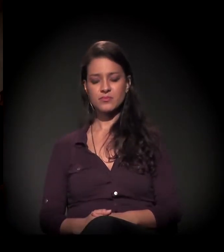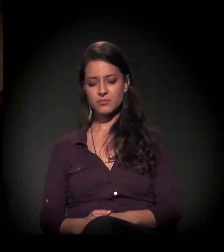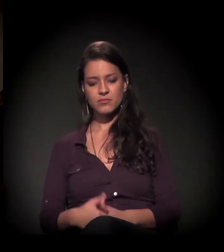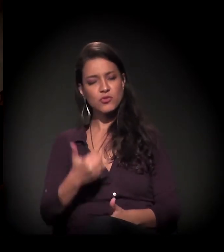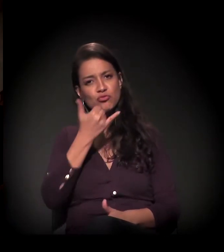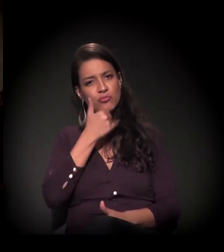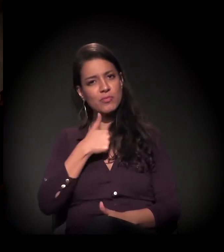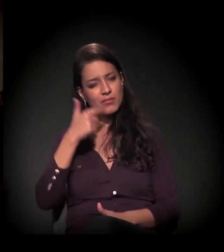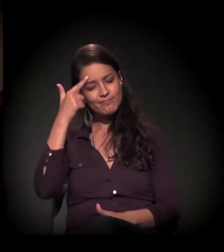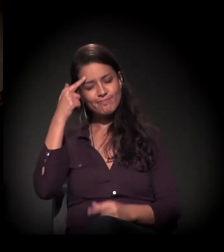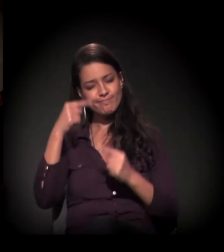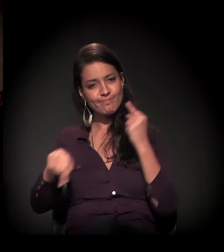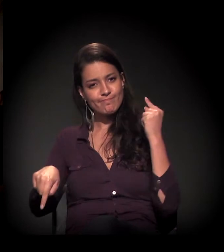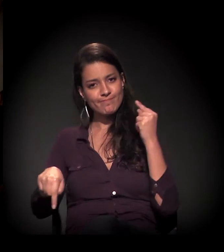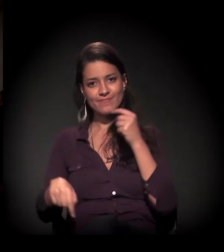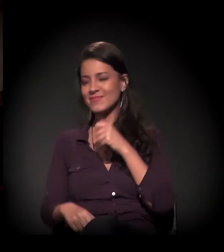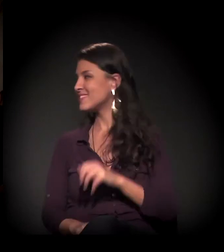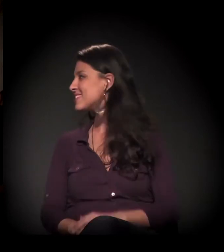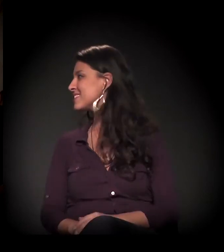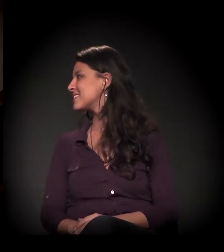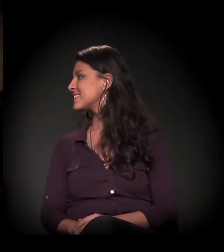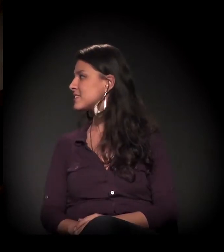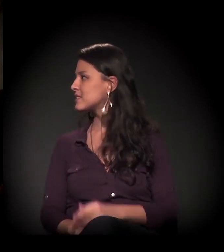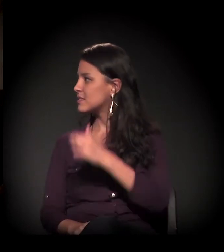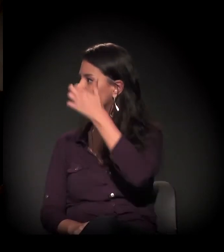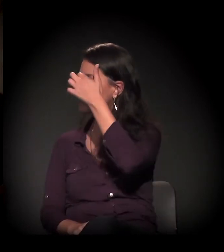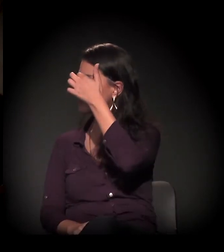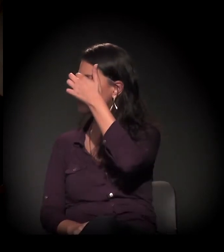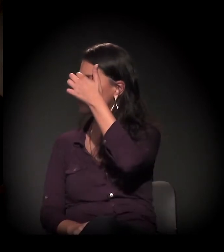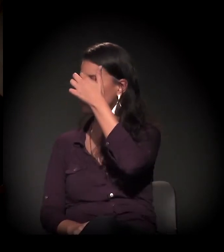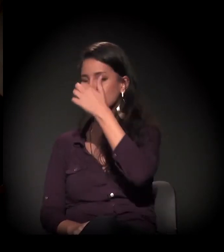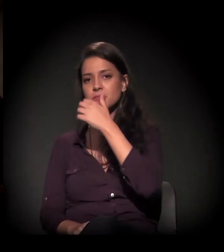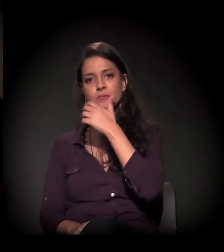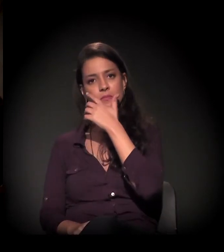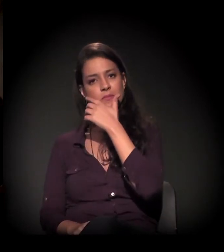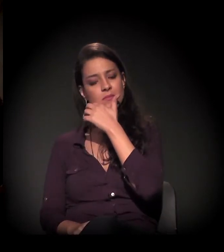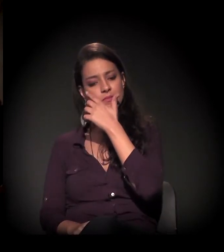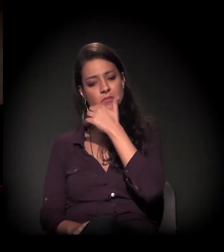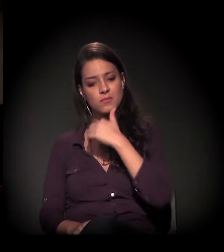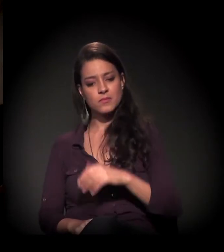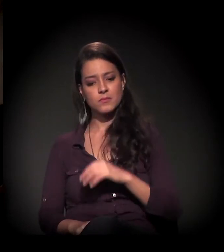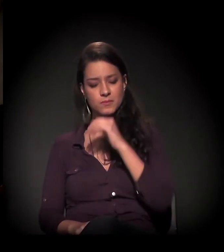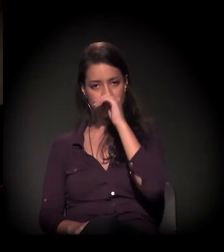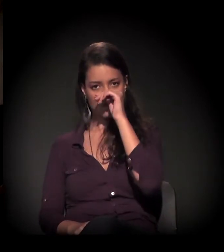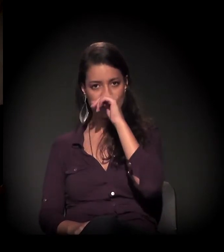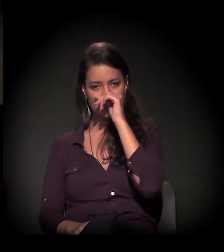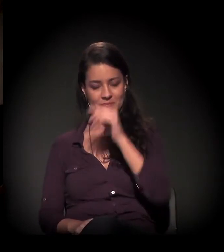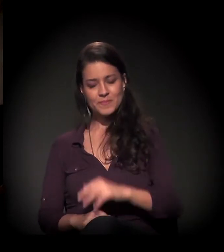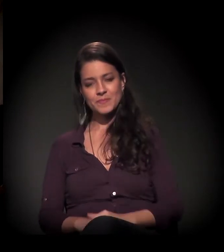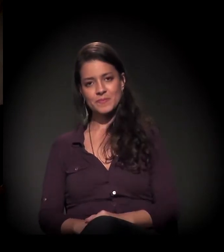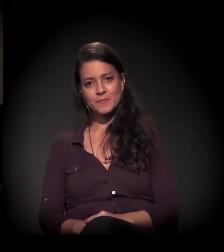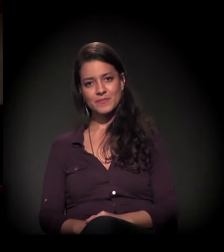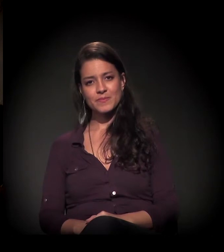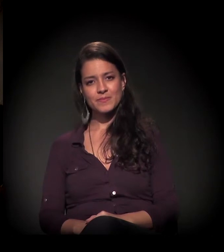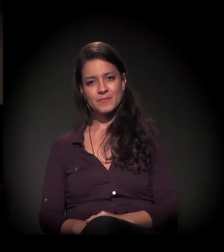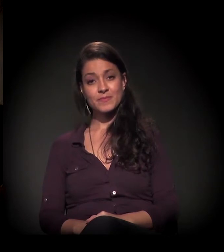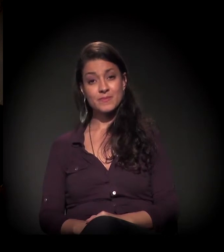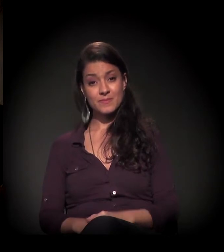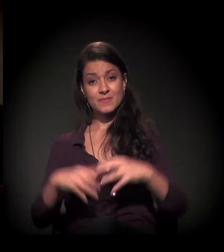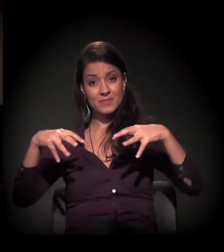Deixa ver. Eu me perdi... Está tudo bem, está falando do castelinho. Então, agora com o restauro do castelinho...